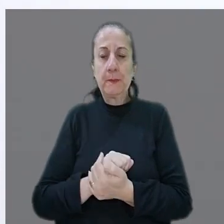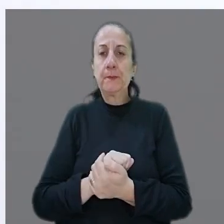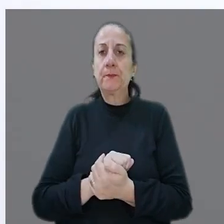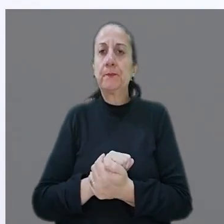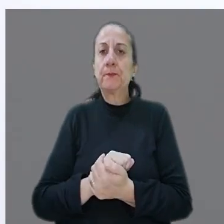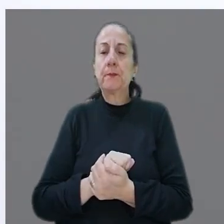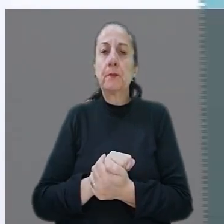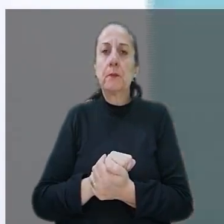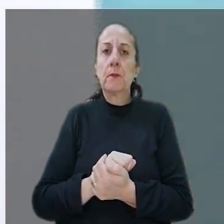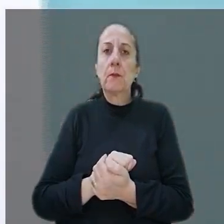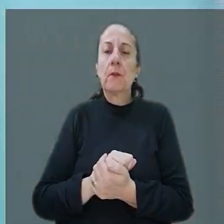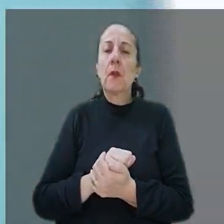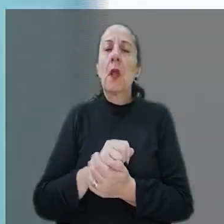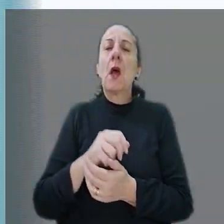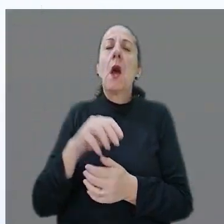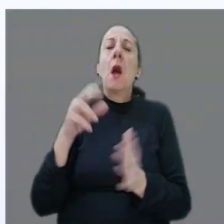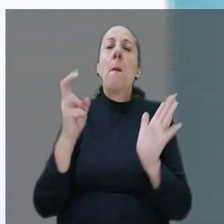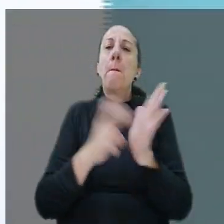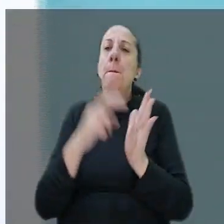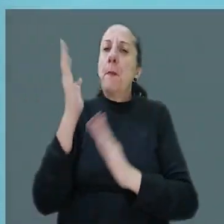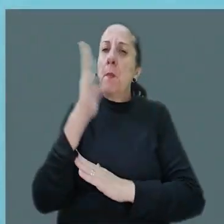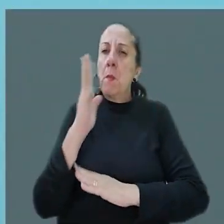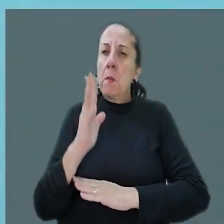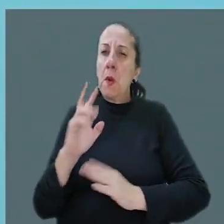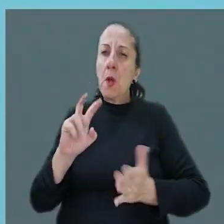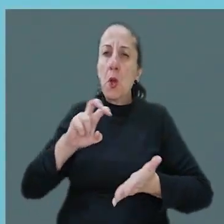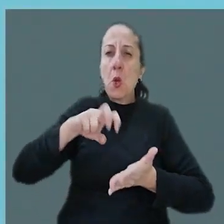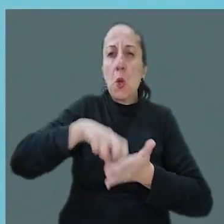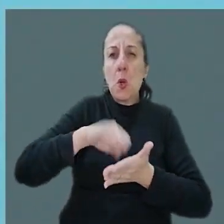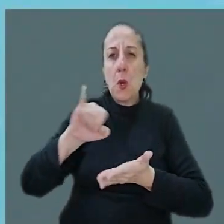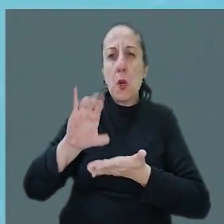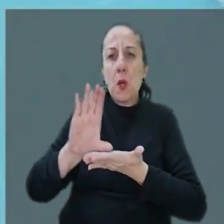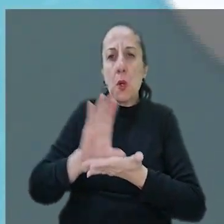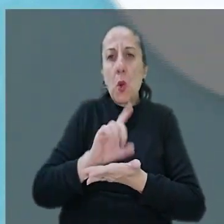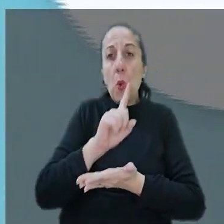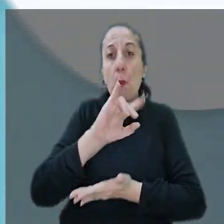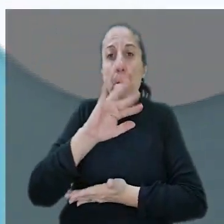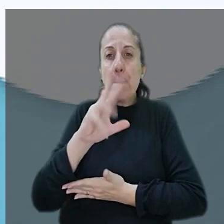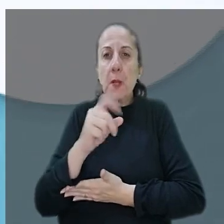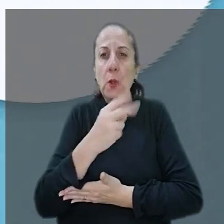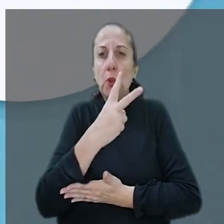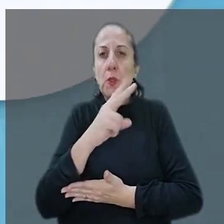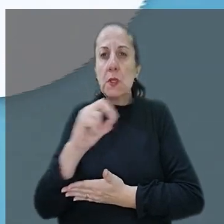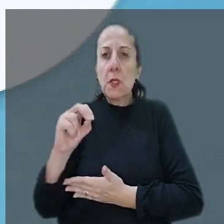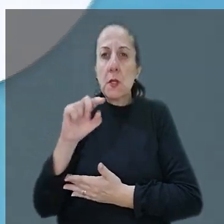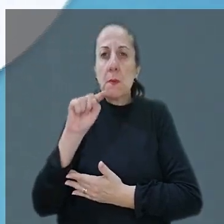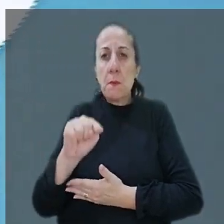Finalizando o nosso giro, o Banco do Brasil foi condenado a indenizar em R$ 1.200.000.00